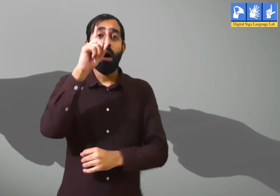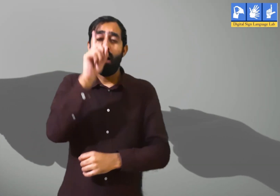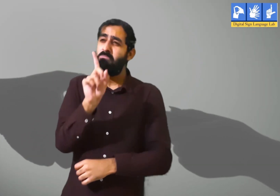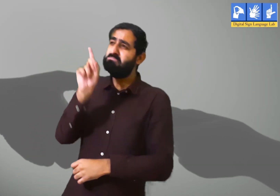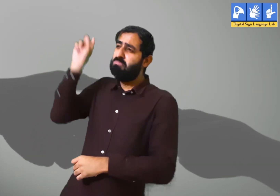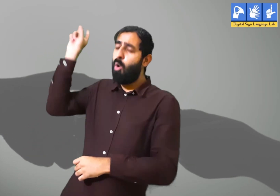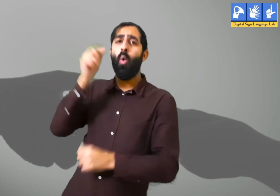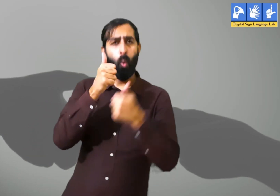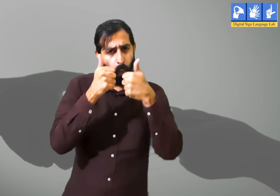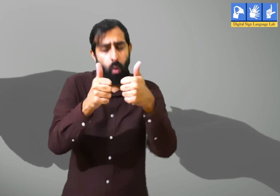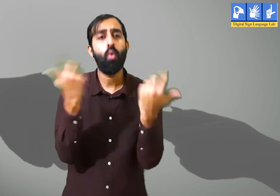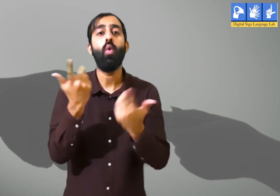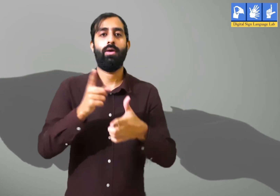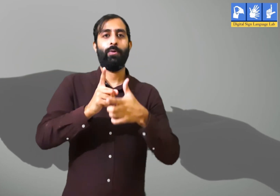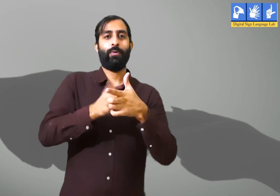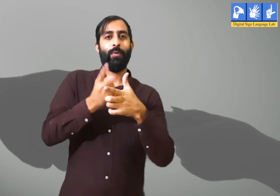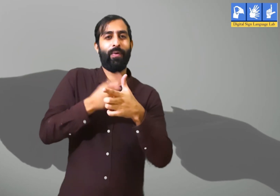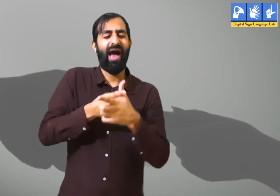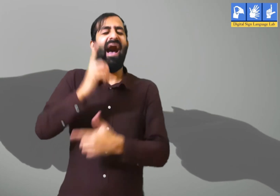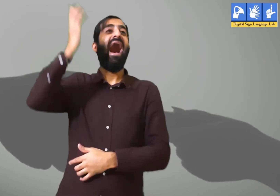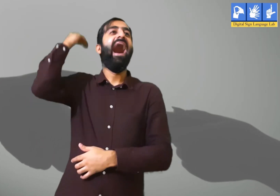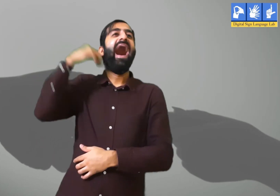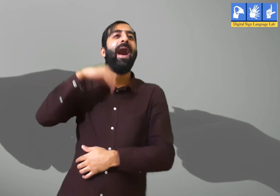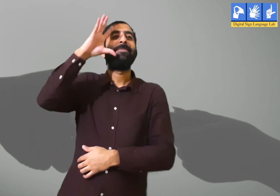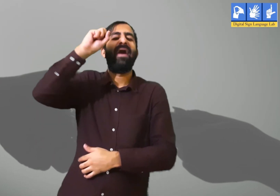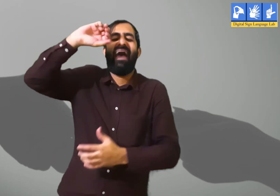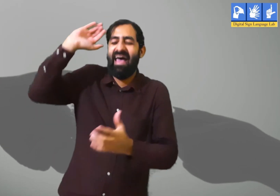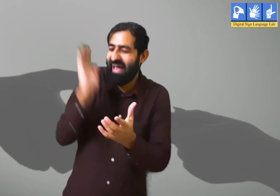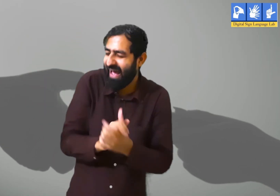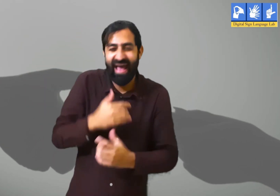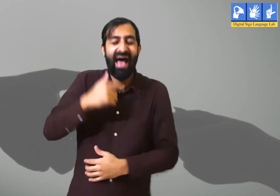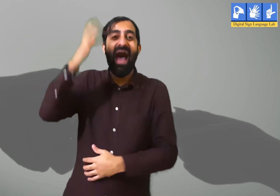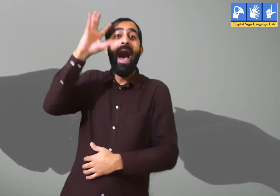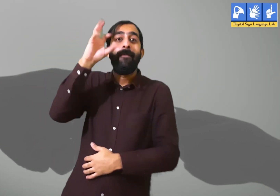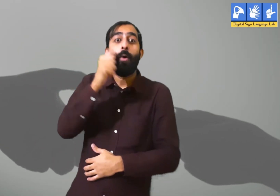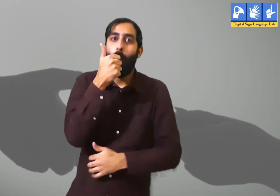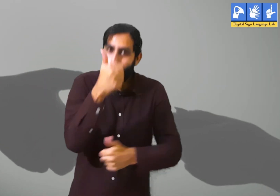कुछ हद तक बीती बातों को याद करना ठीक हैं जैसे हम कोई मस्ती भरे पल को याद करें।